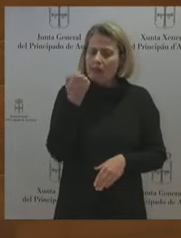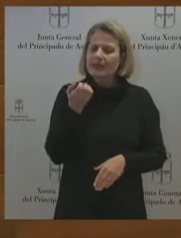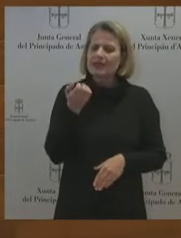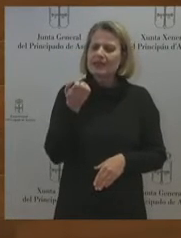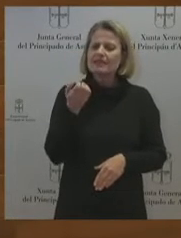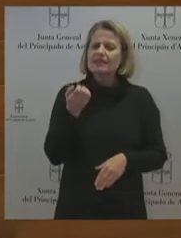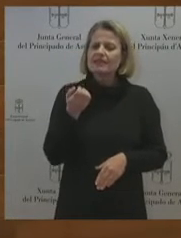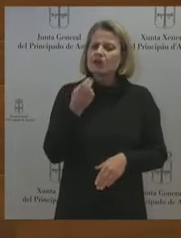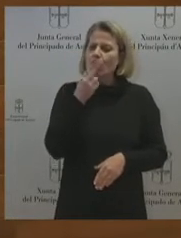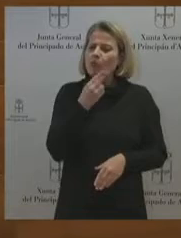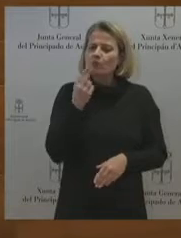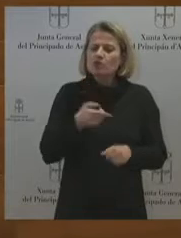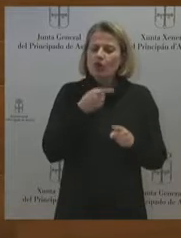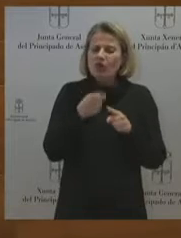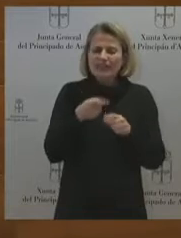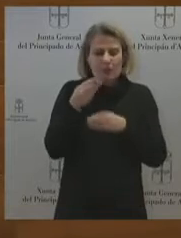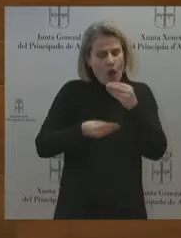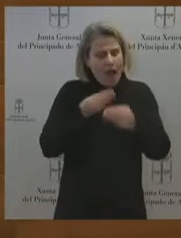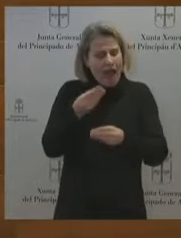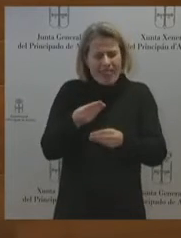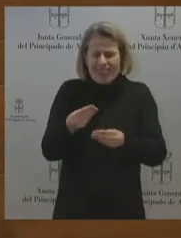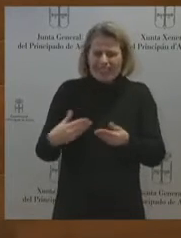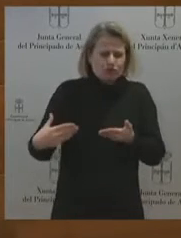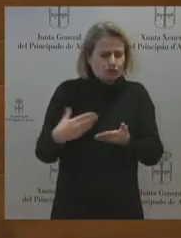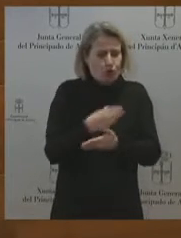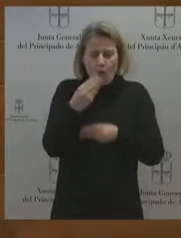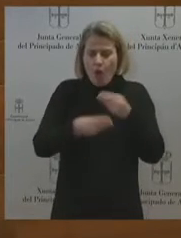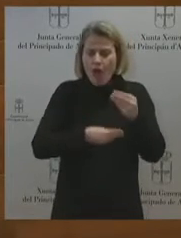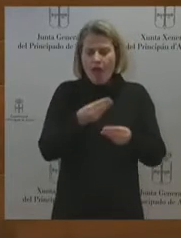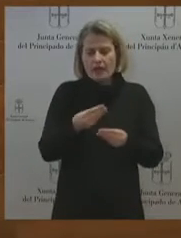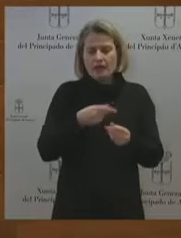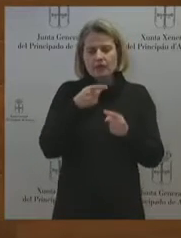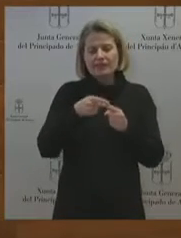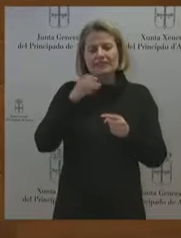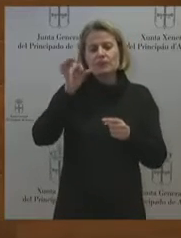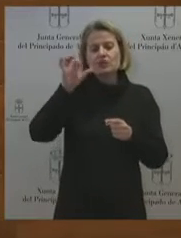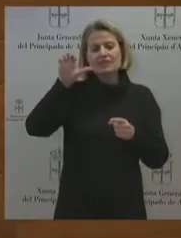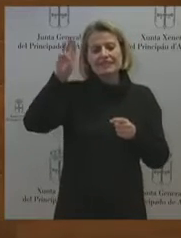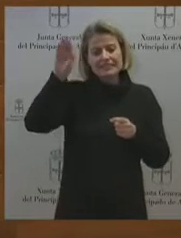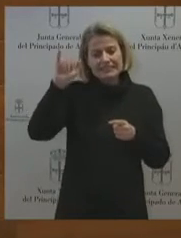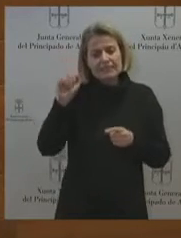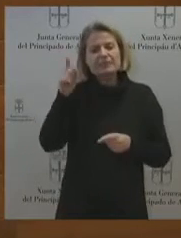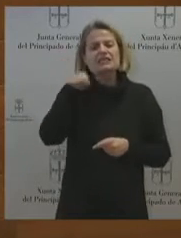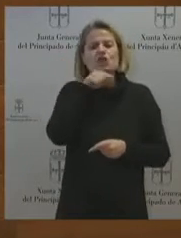hemos visto en los medios de comunicación lo que se ha dicho en la prensa, es más, usted me apeló